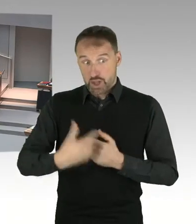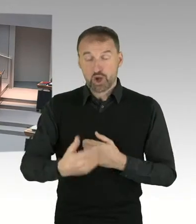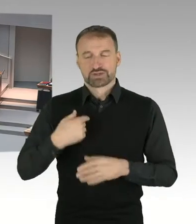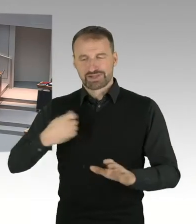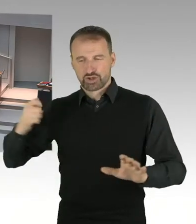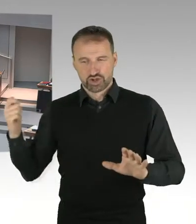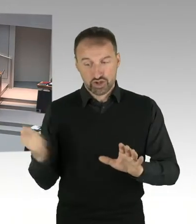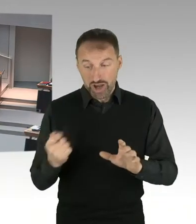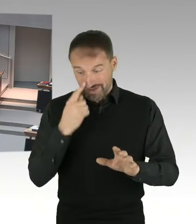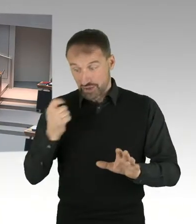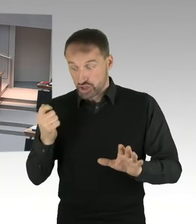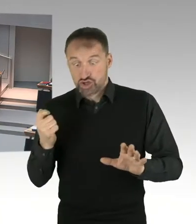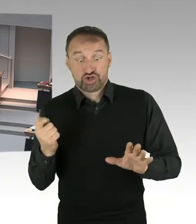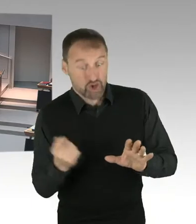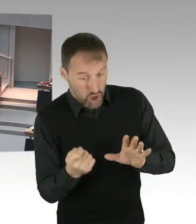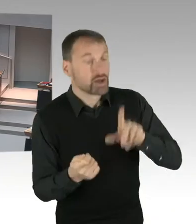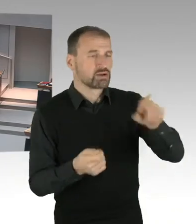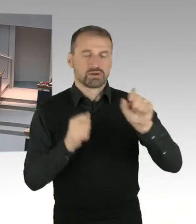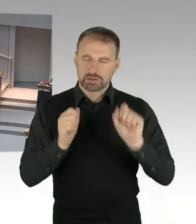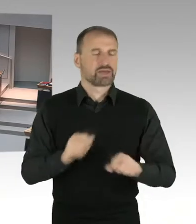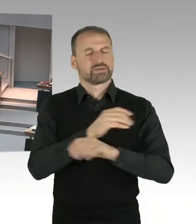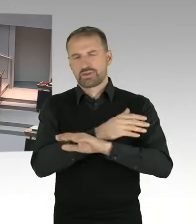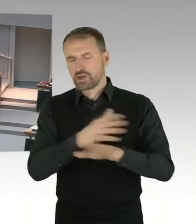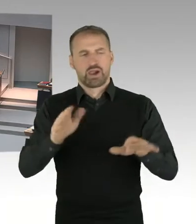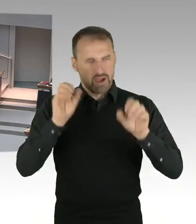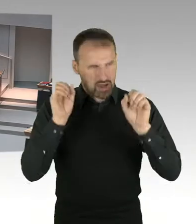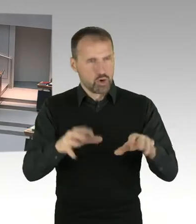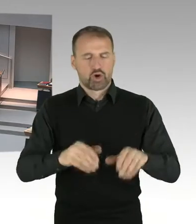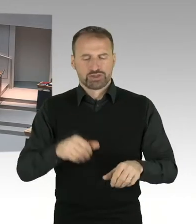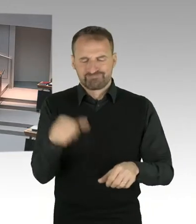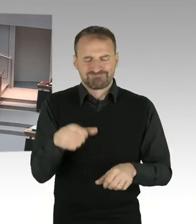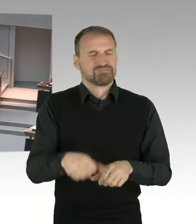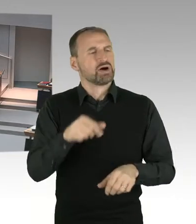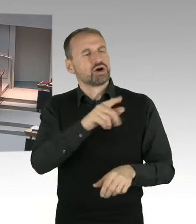Alle vorher eingegangenen Meldungen werden nicht erfasst und bleiben unberücksichtigt.